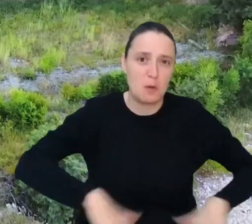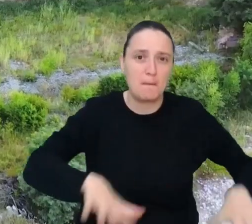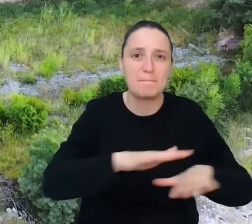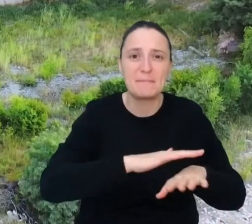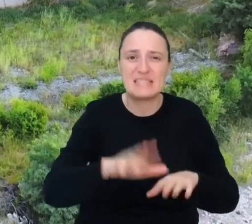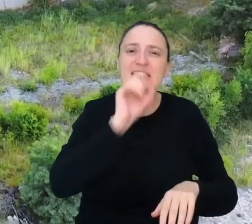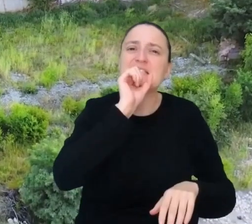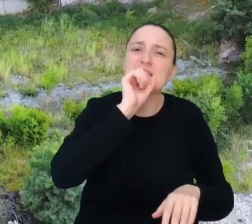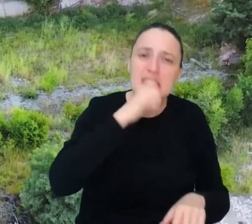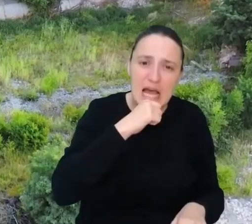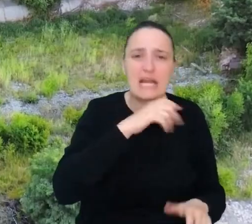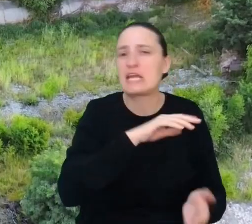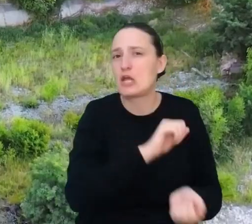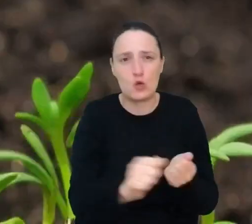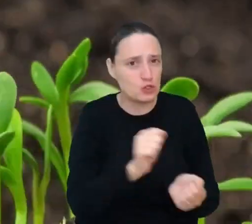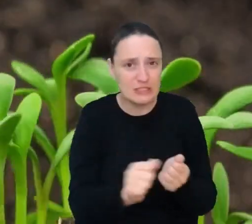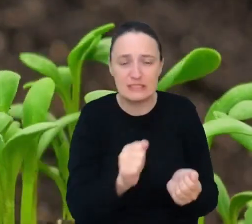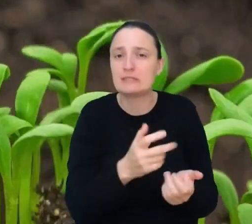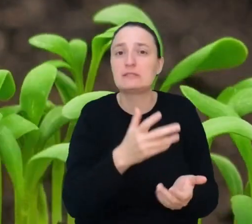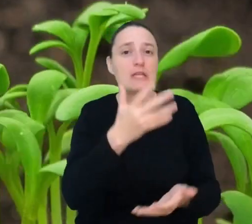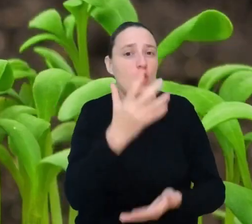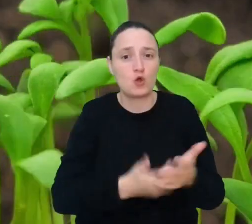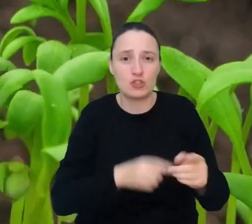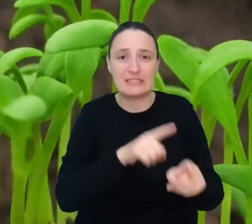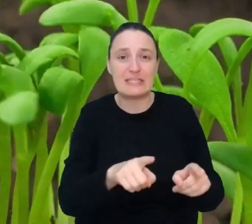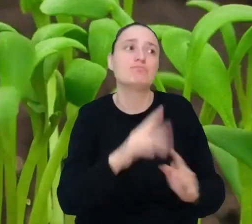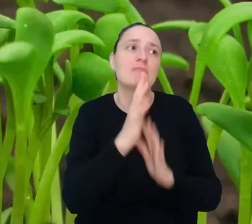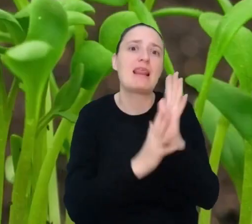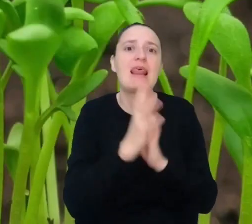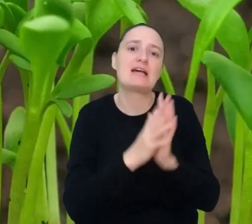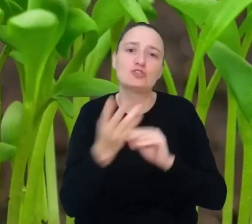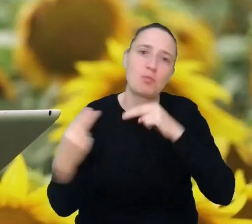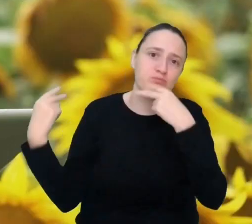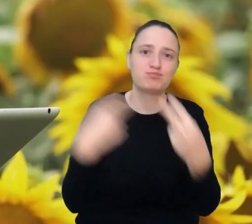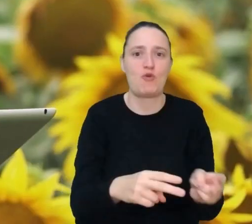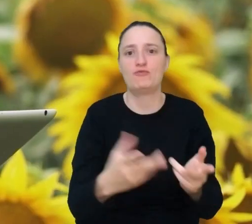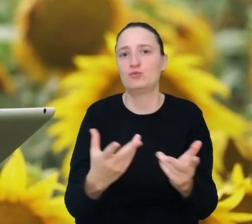Sprawi, że wyrośnie tam las, odda teren odpowiednim gatunkom roślin i zwierząt.